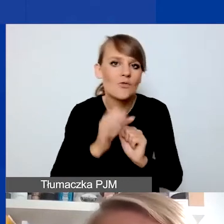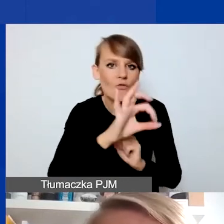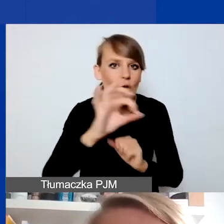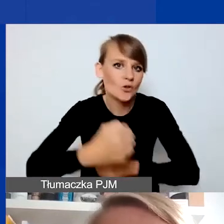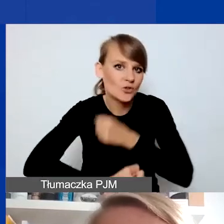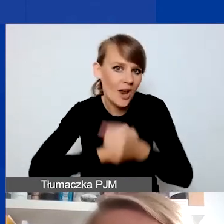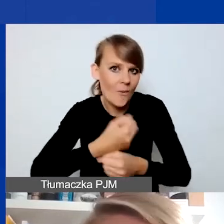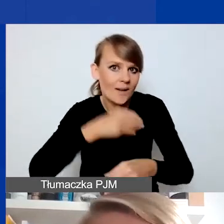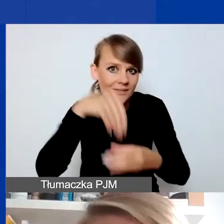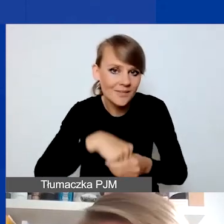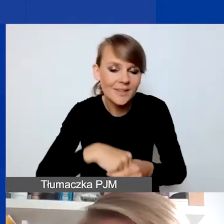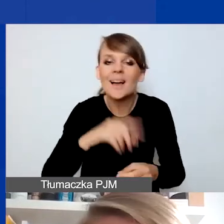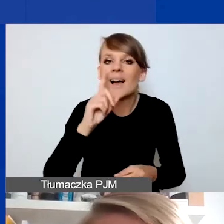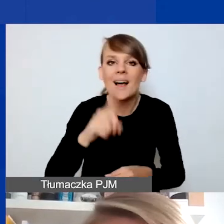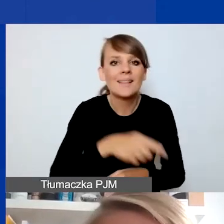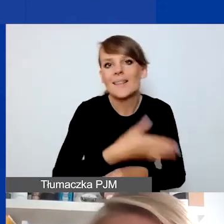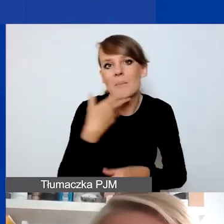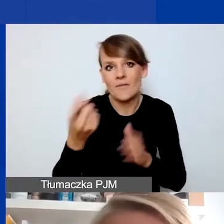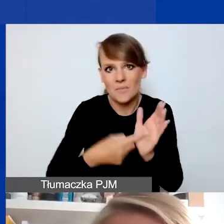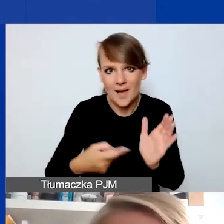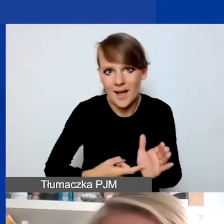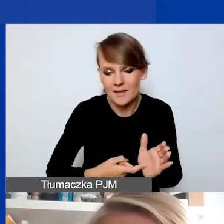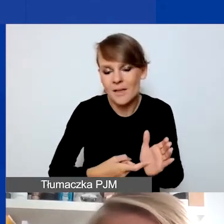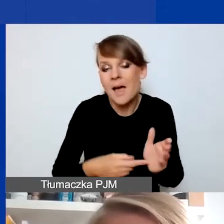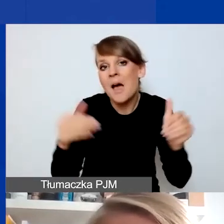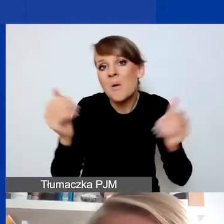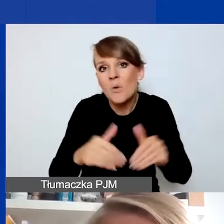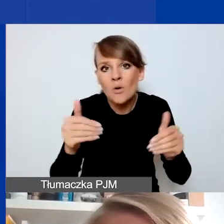Natomiast to nie jest wymagane. Może być tak, że w ramach projektu